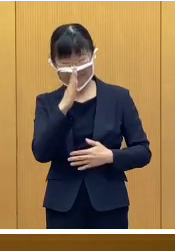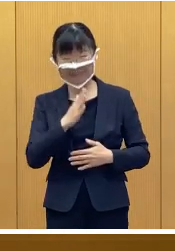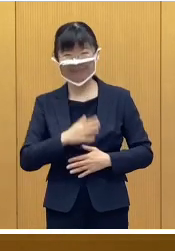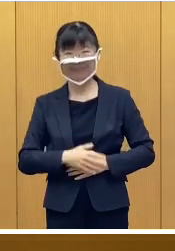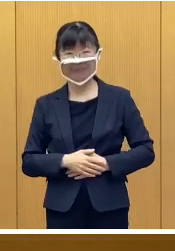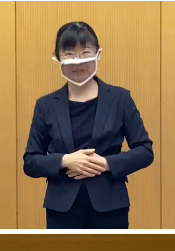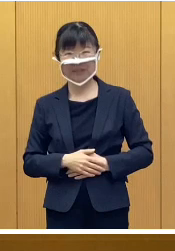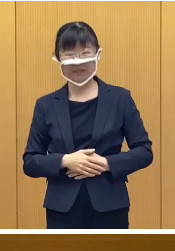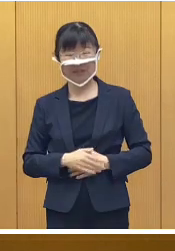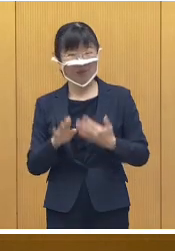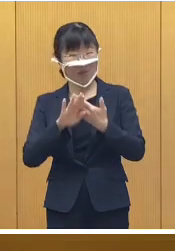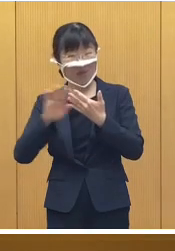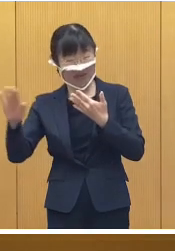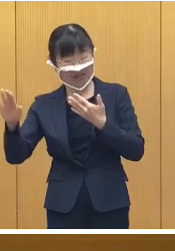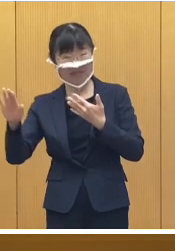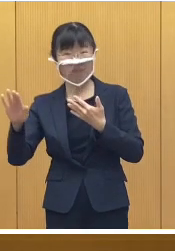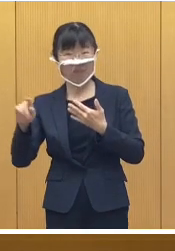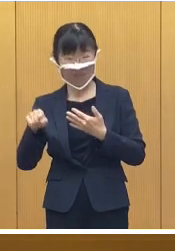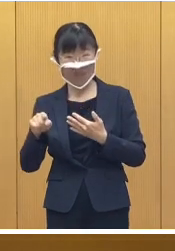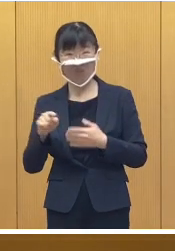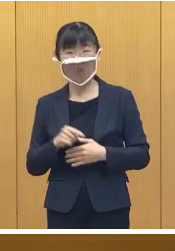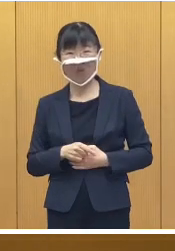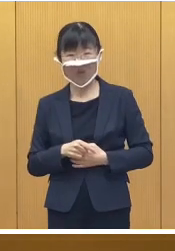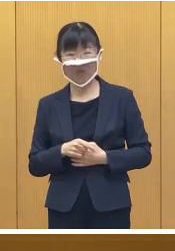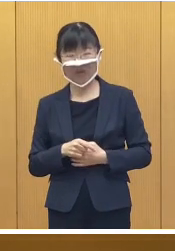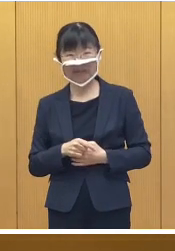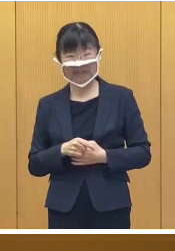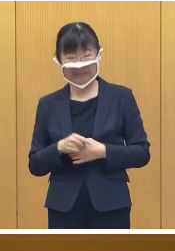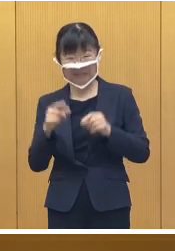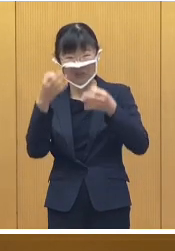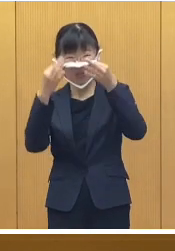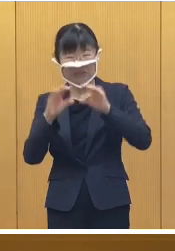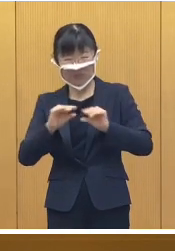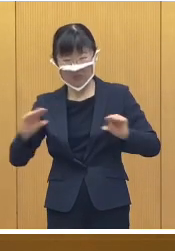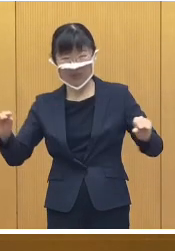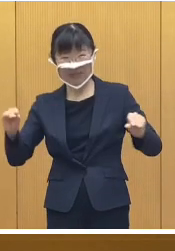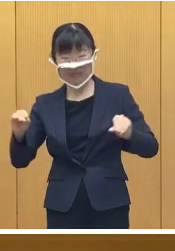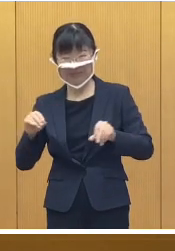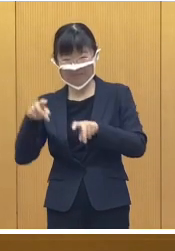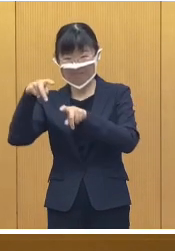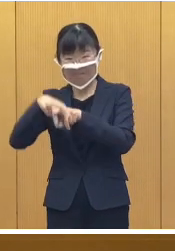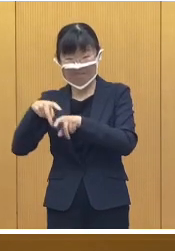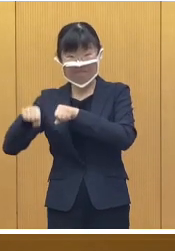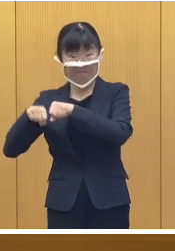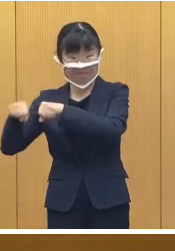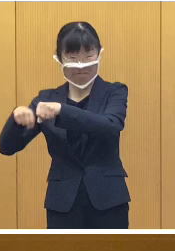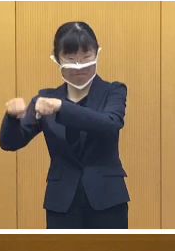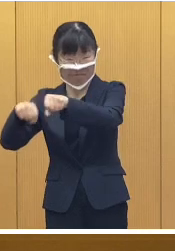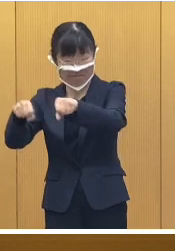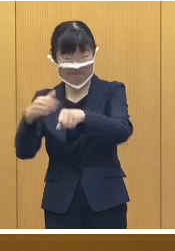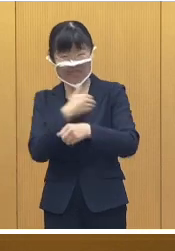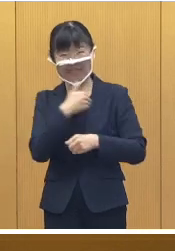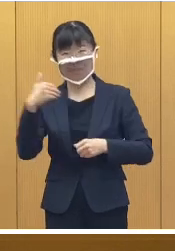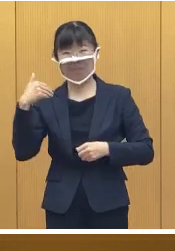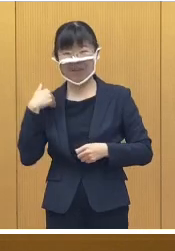ほかにも会場では 雪上でのマウンテンバイクの試乗会、 そして